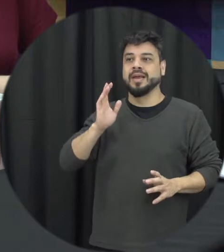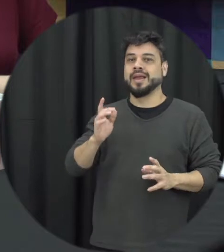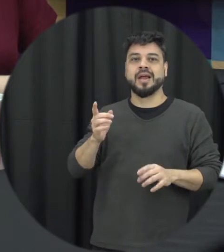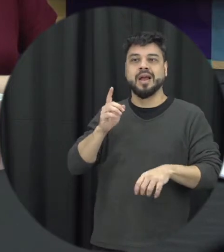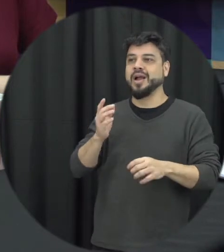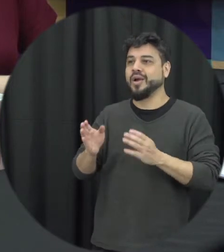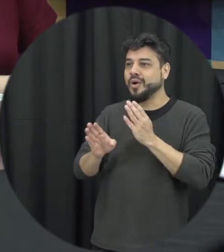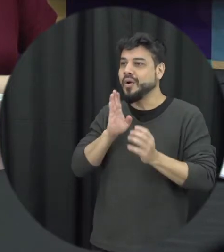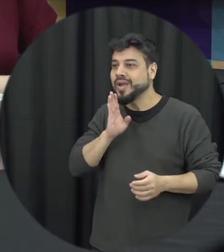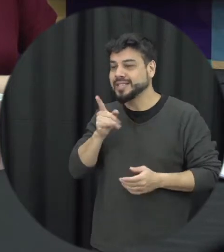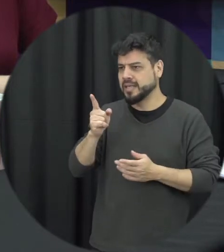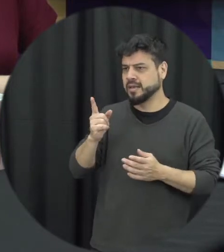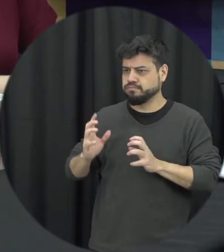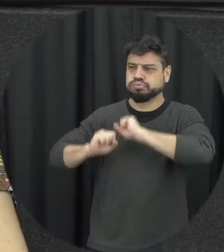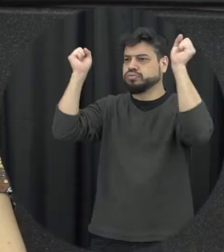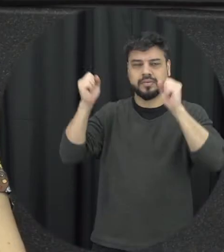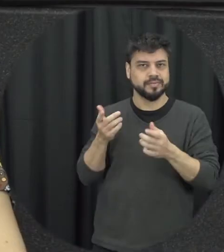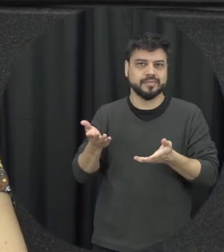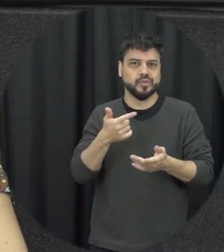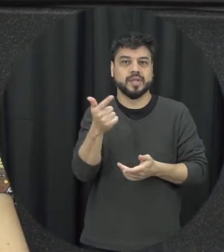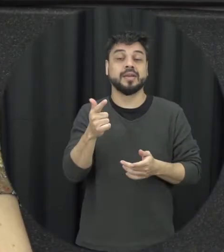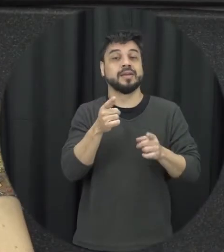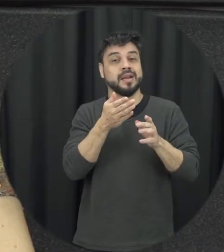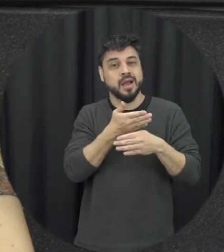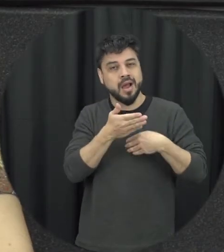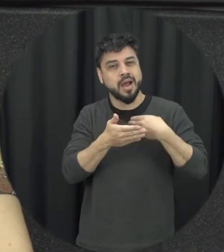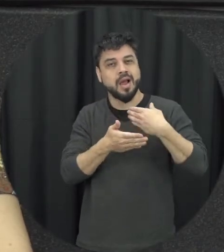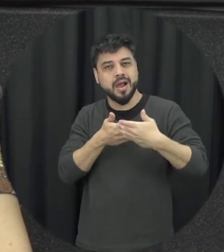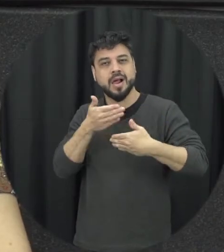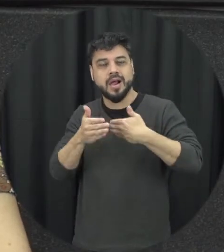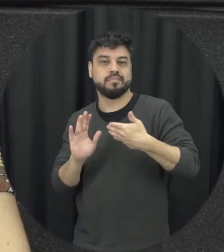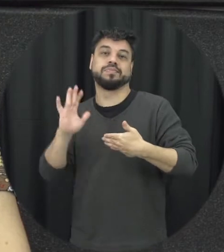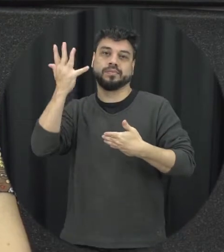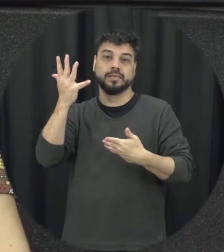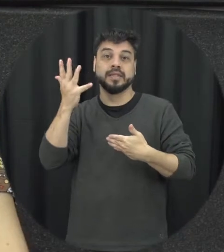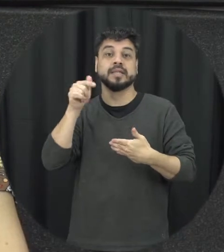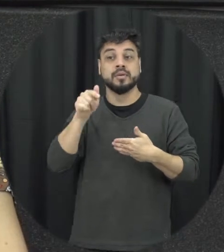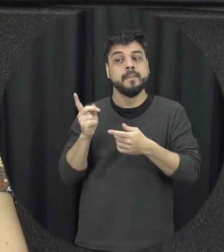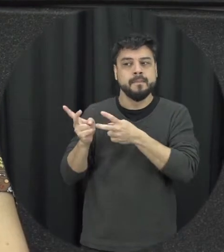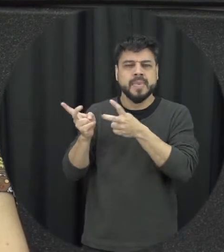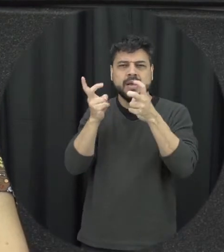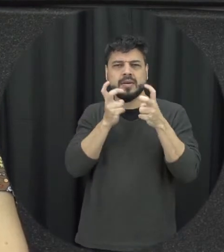então é um processo é uma construção a gente precisa estar atento a esses sinais de alerta